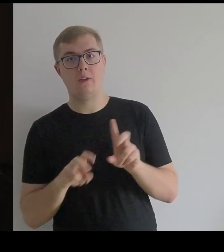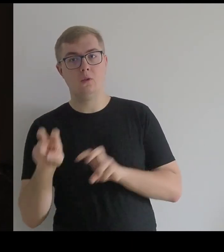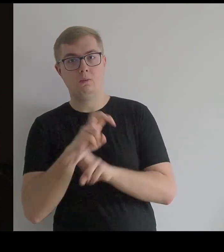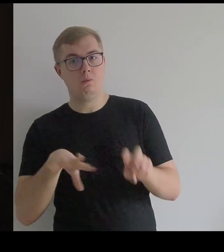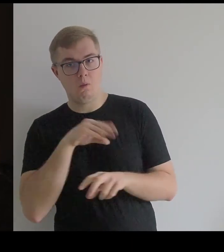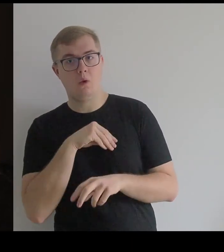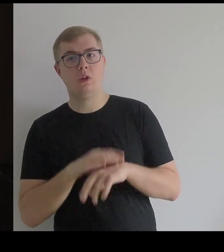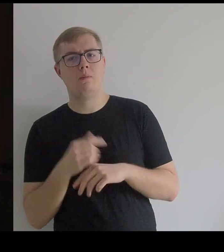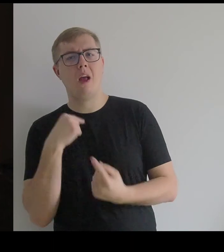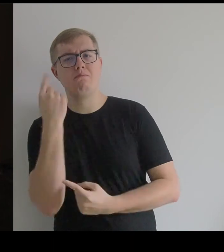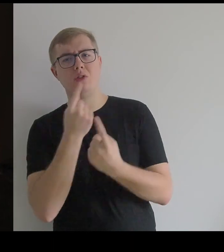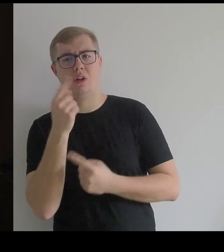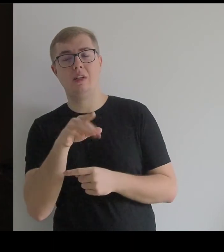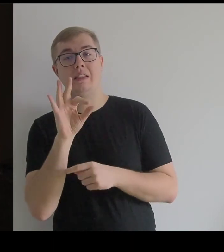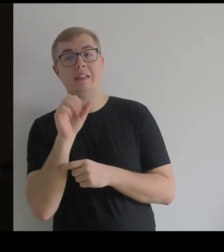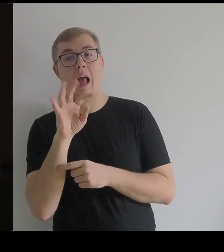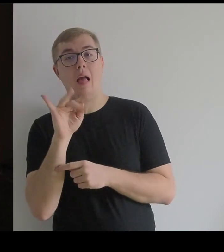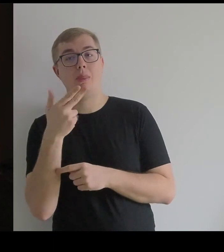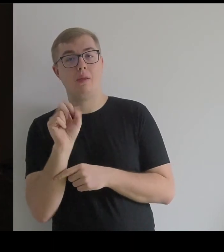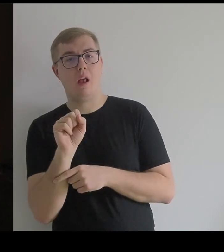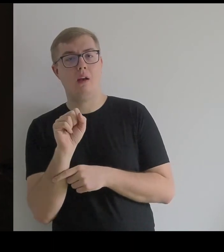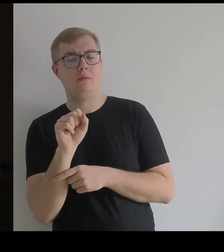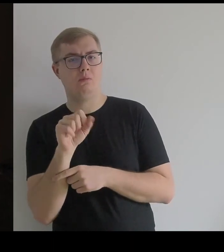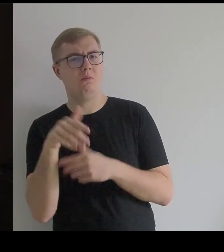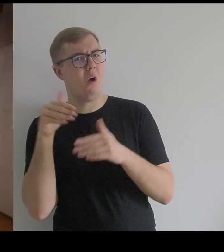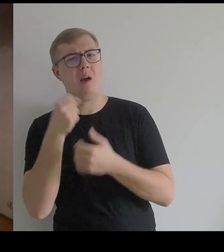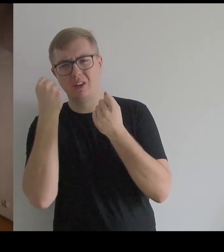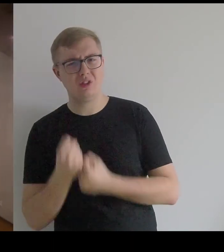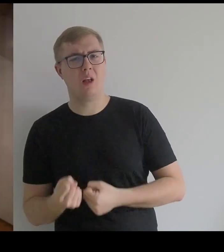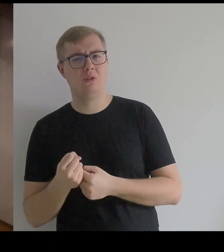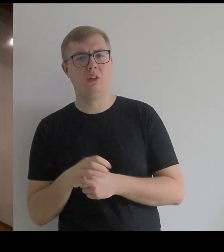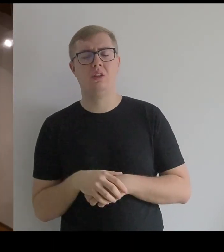Bo myślę, że ta satyna mogła być ciężka.